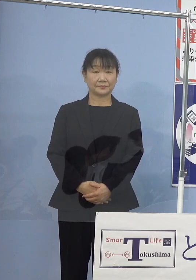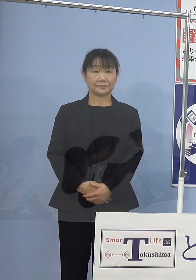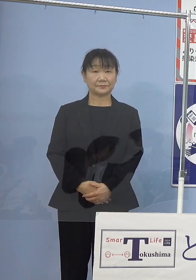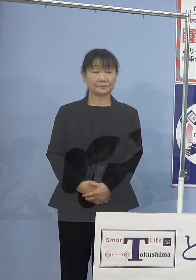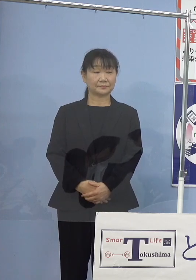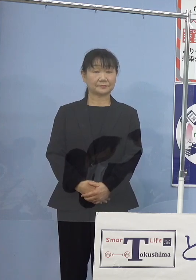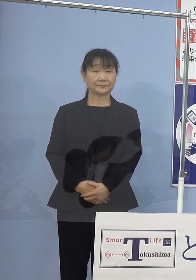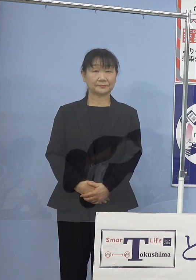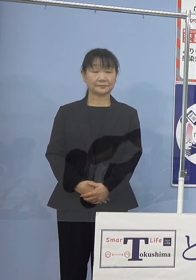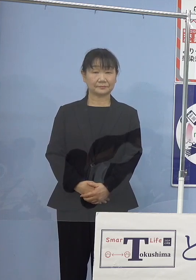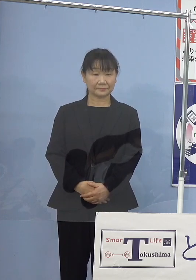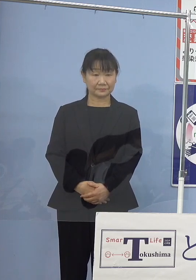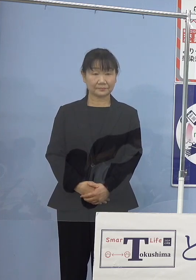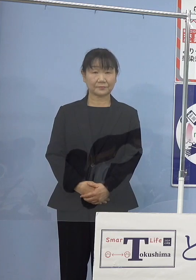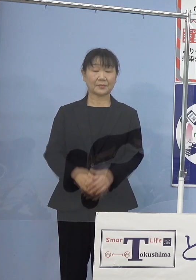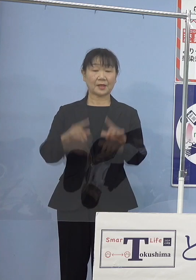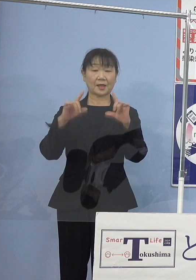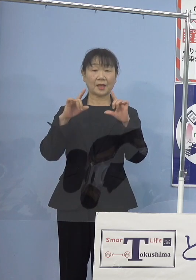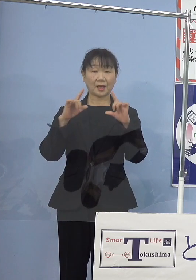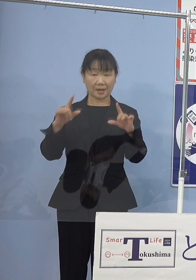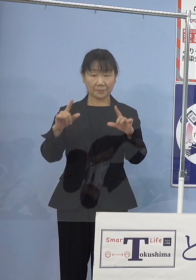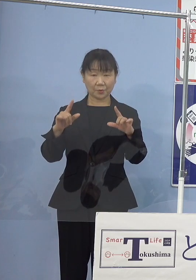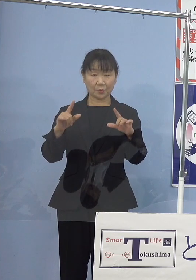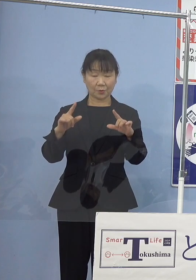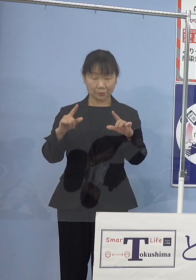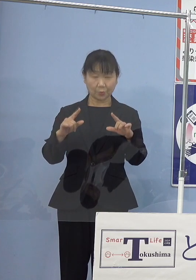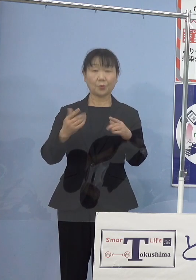（知事） それでは発表事項に移ります前に